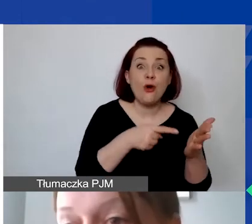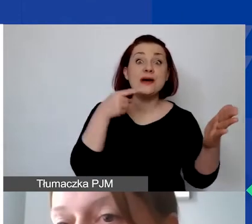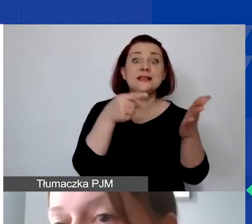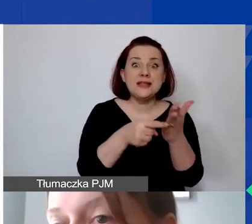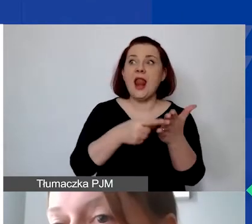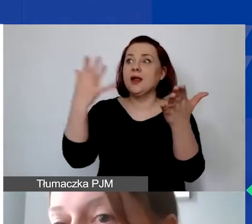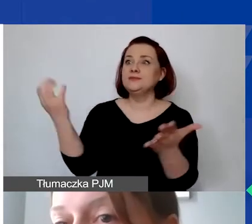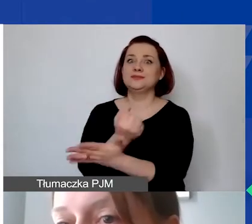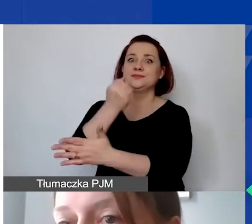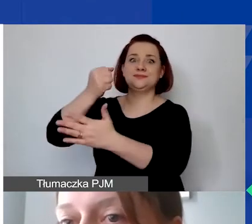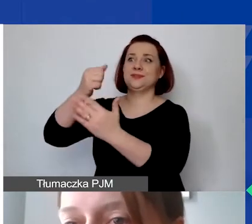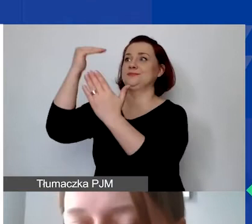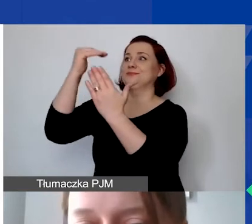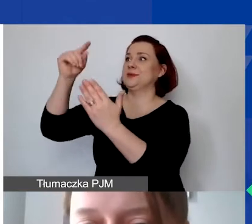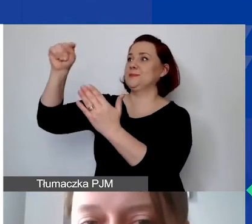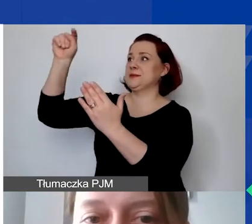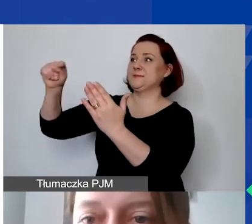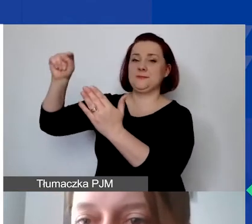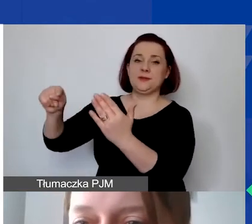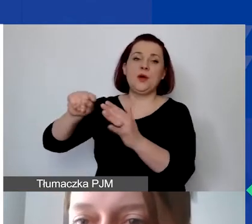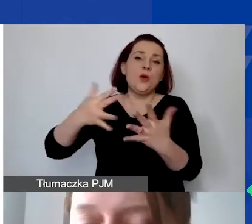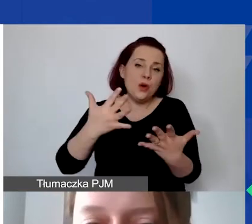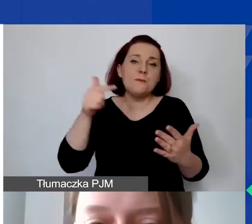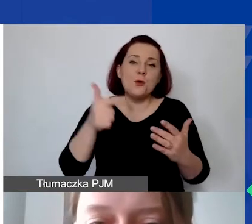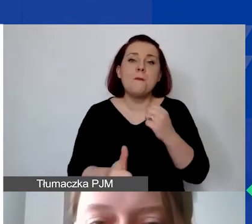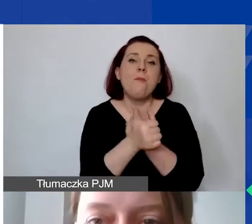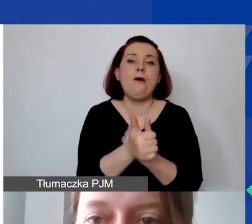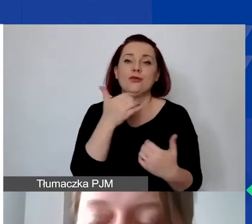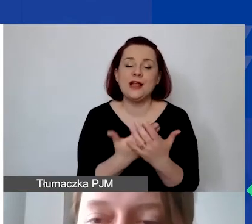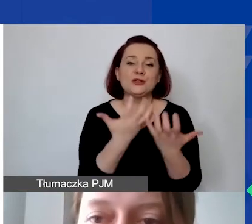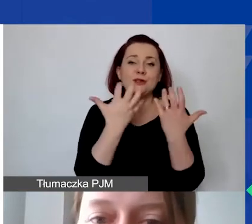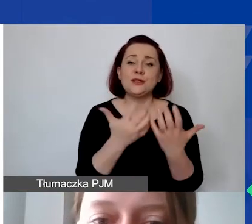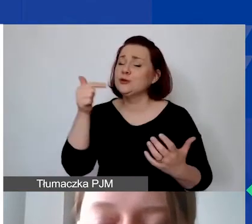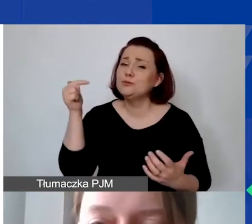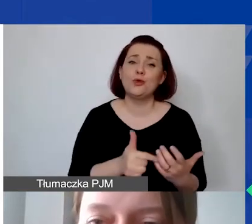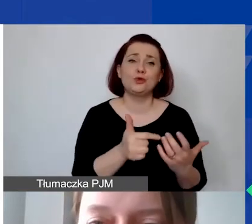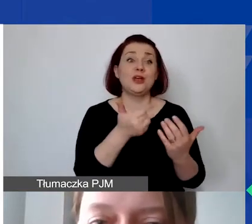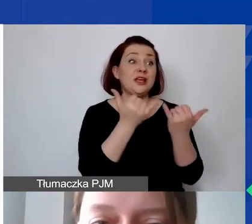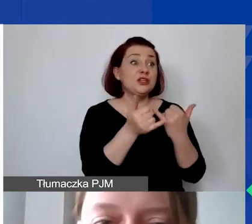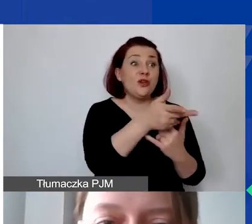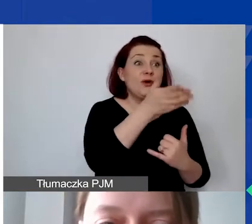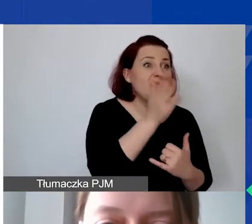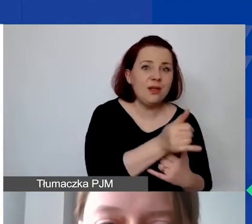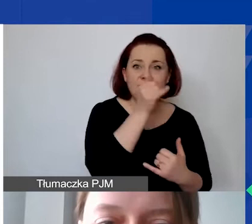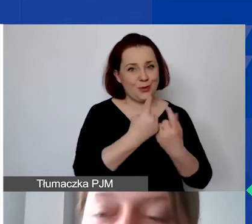Czyli jednym słowem - muszą być uzasadnione, konieczne do zrealizowania założonych rezultatów projektu.